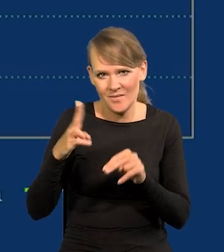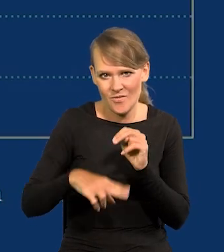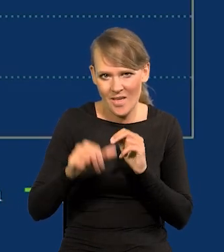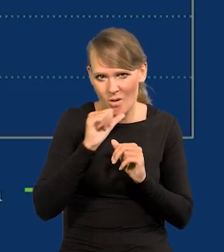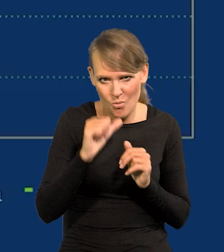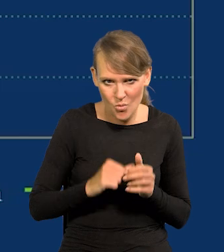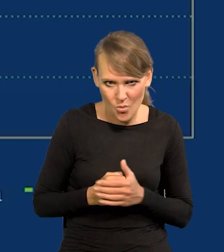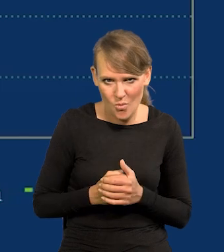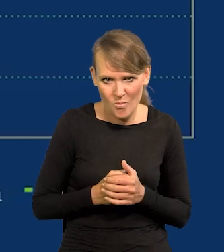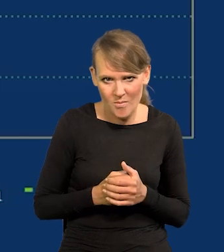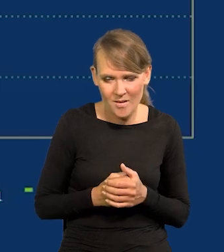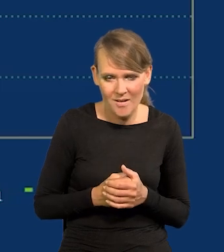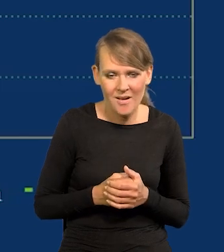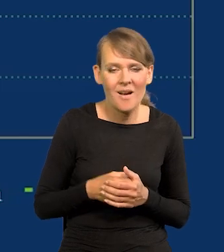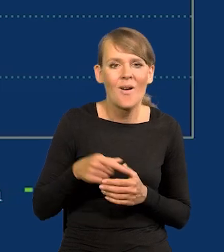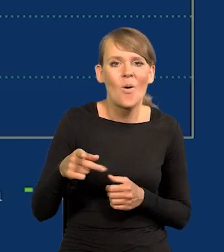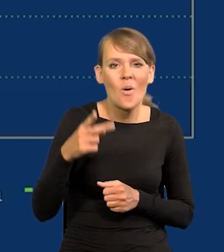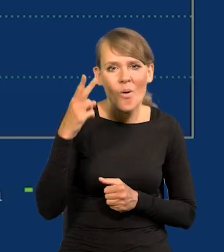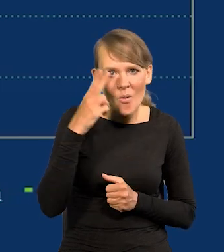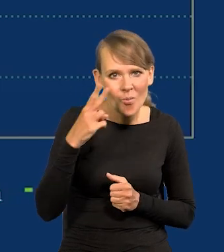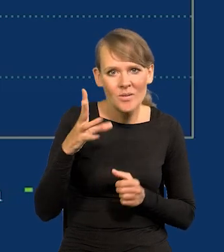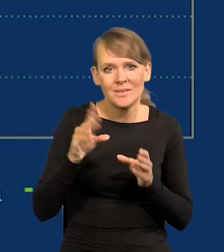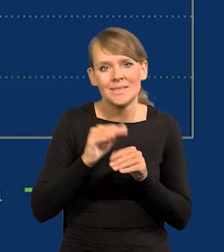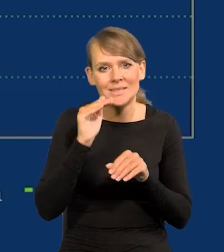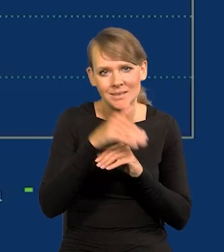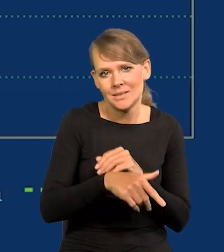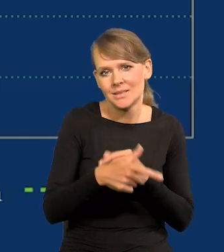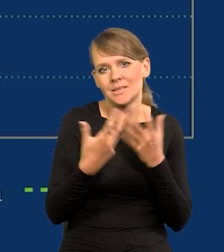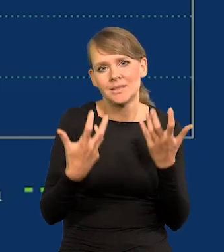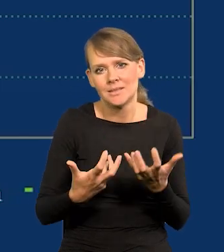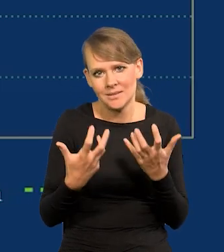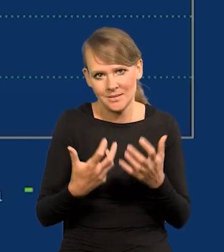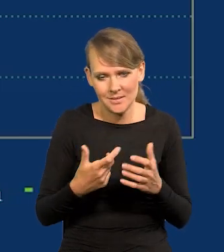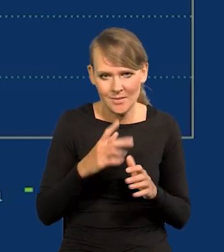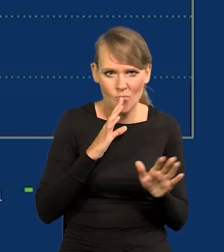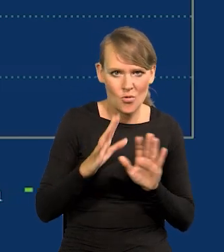bo komuna razem z Zachodem chciała to mieć, żeby to przynajmniej było porównywalne.